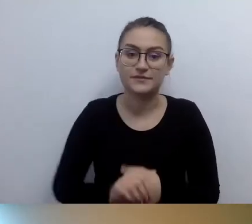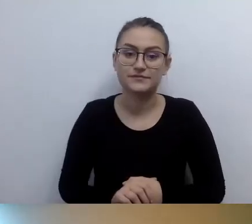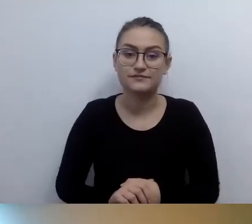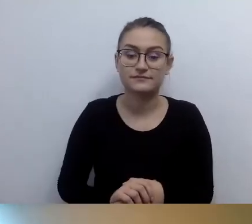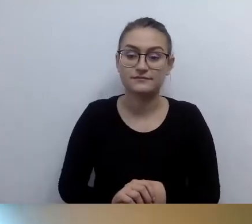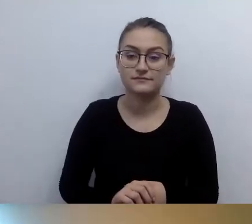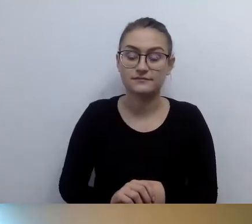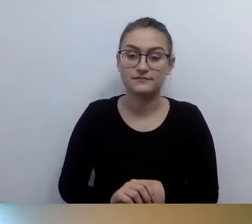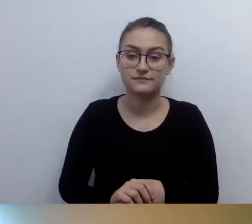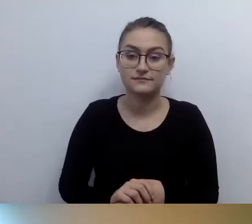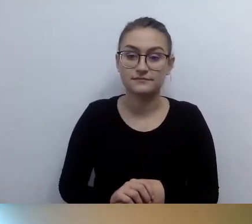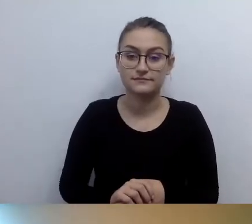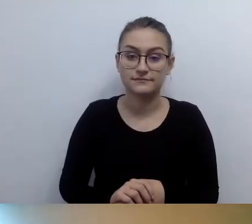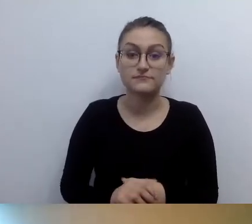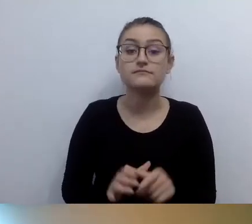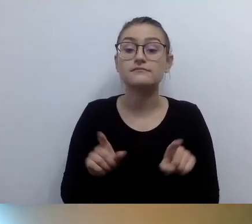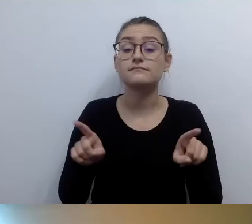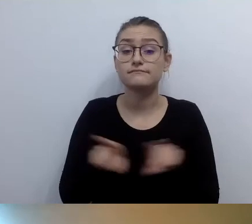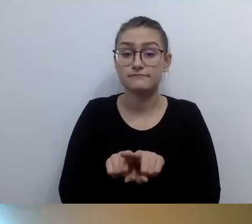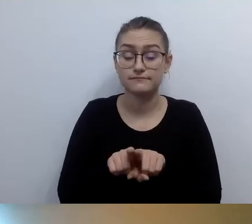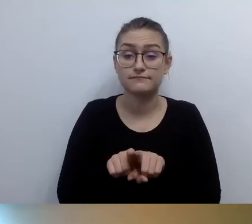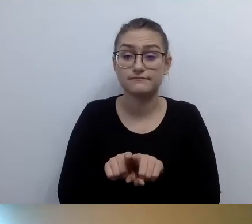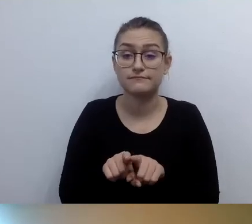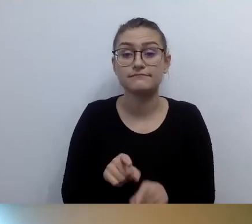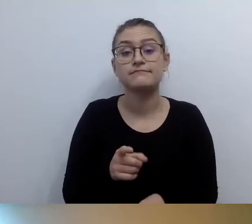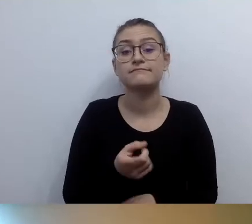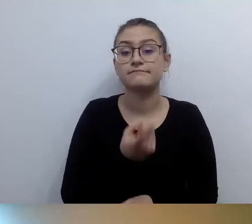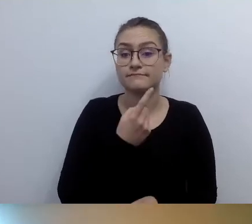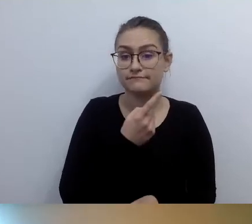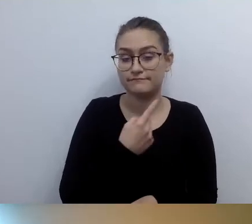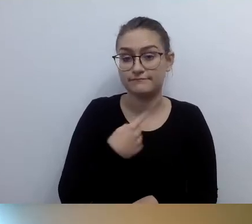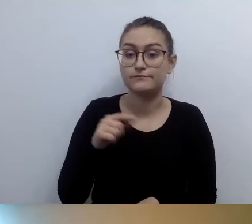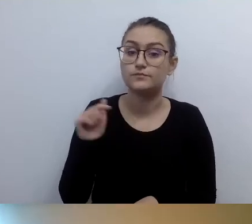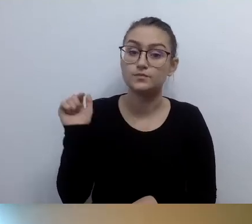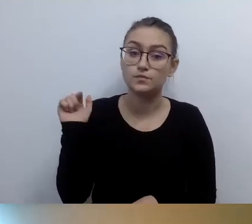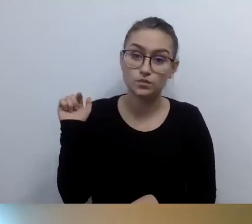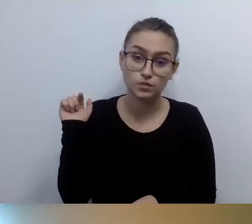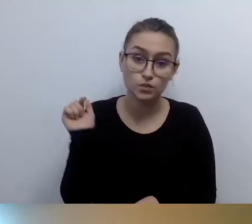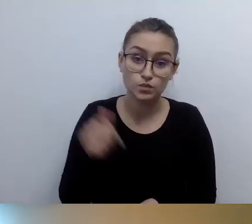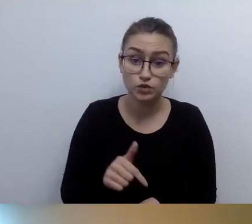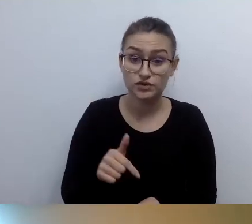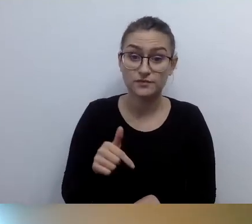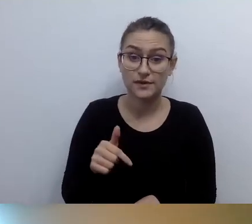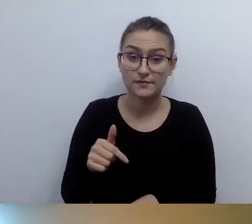jesteśmy zobligowani do przedstawienia wizualnego opisu tego budynku.